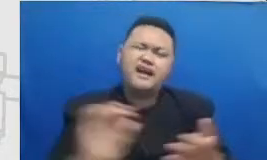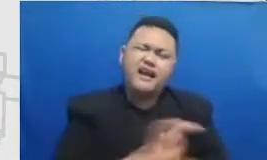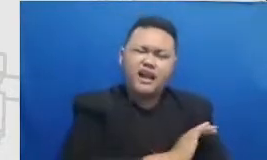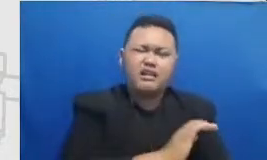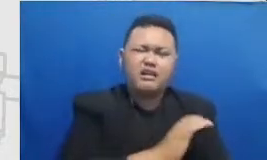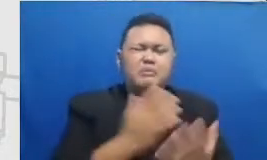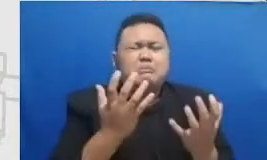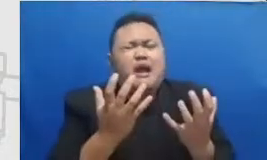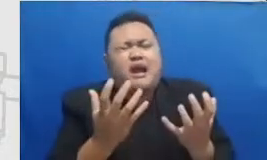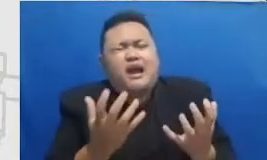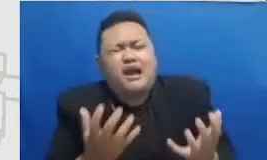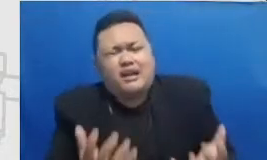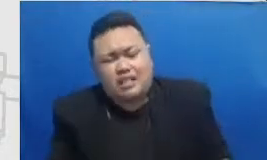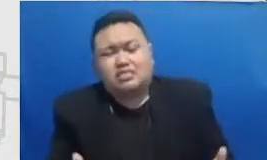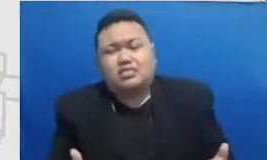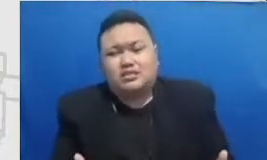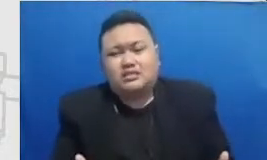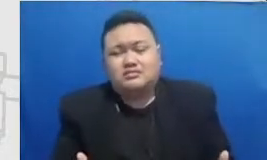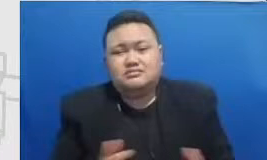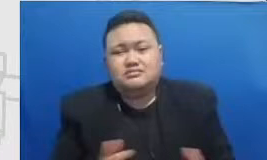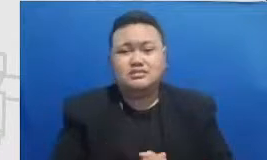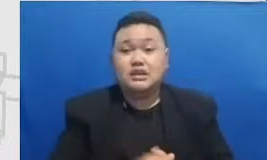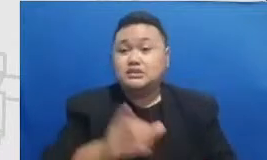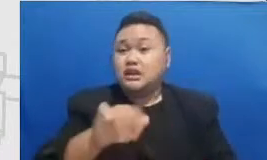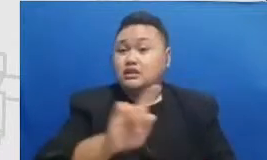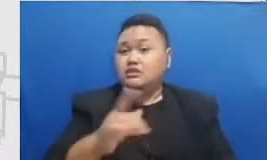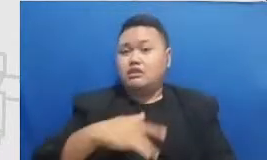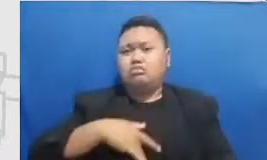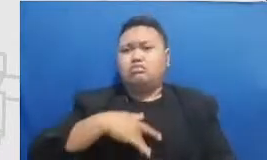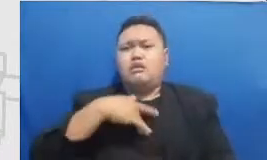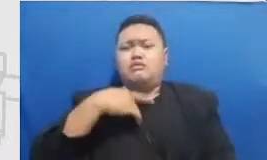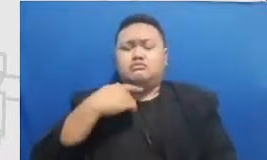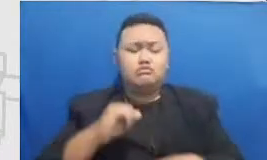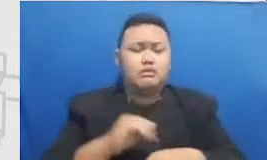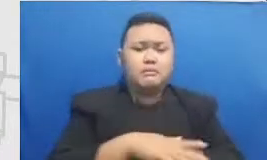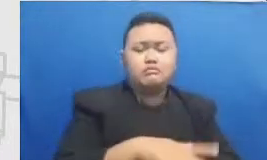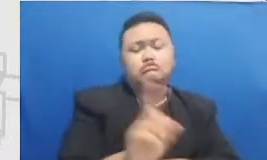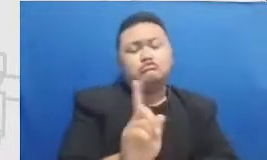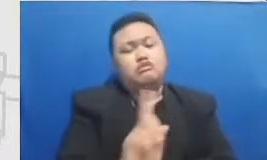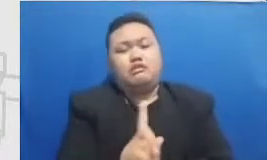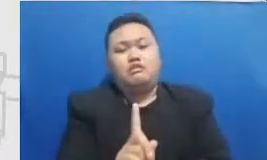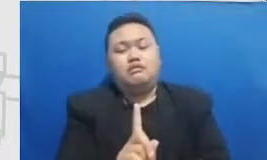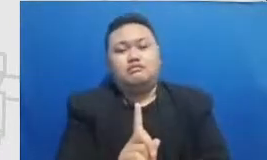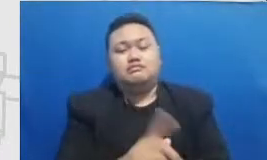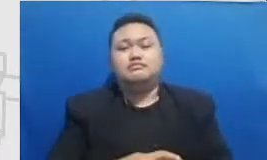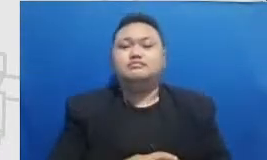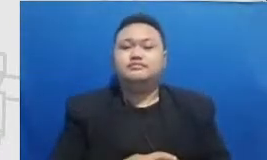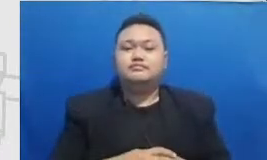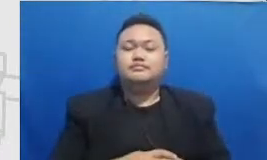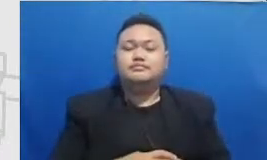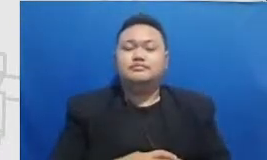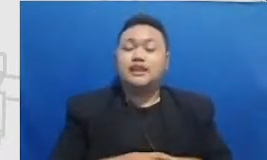sehingga sepertinya tidak terasa ada dampak apapun terjadi pada murid tapi akan ada momen-momen